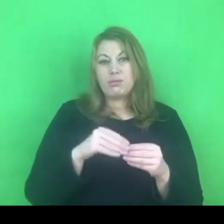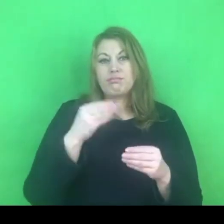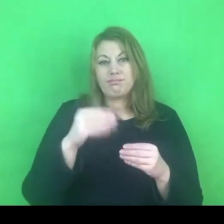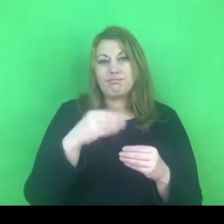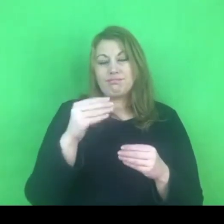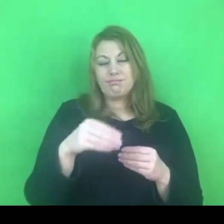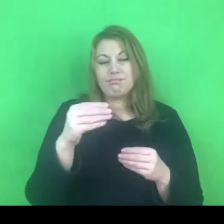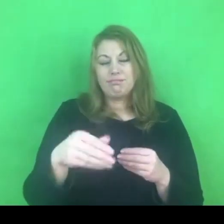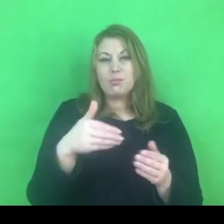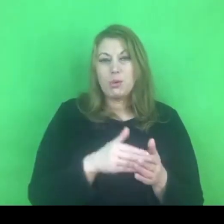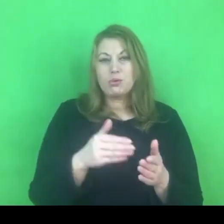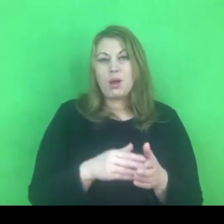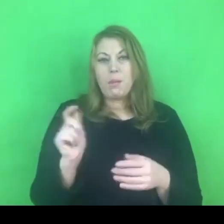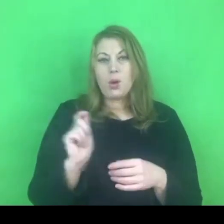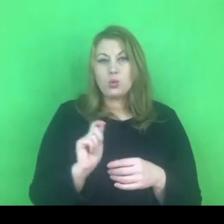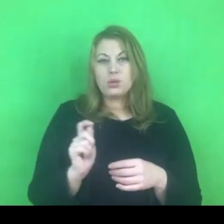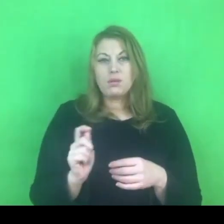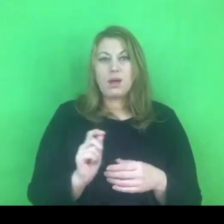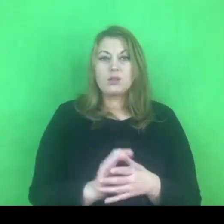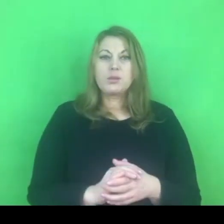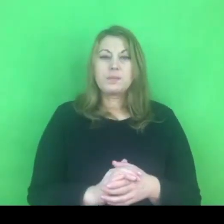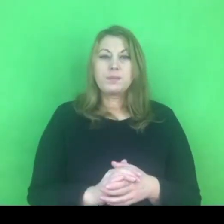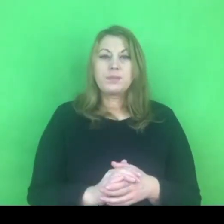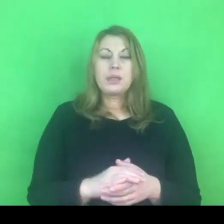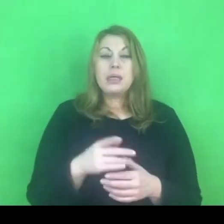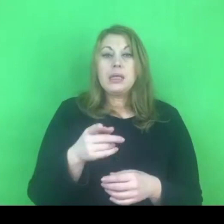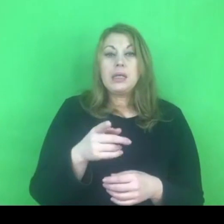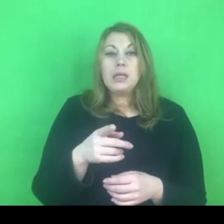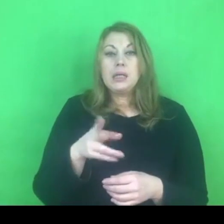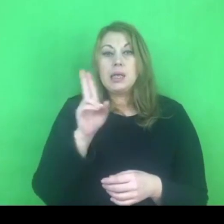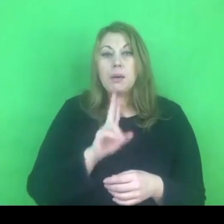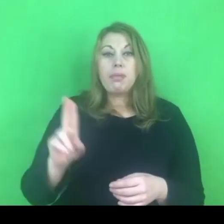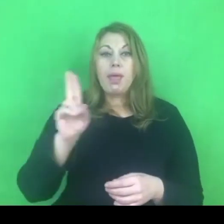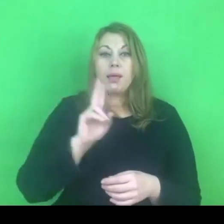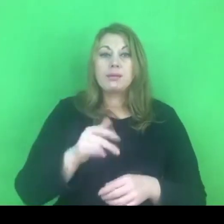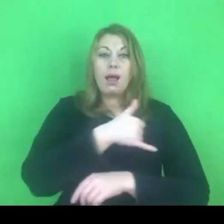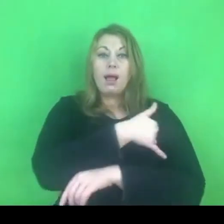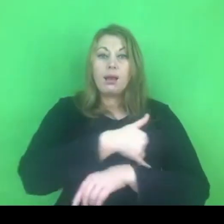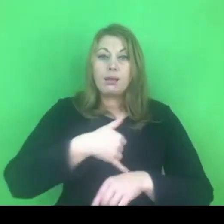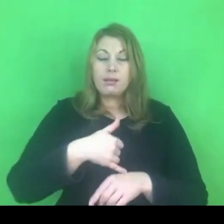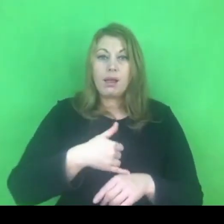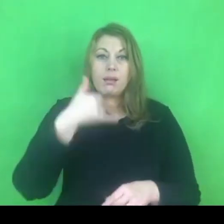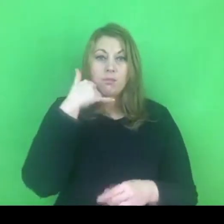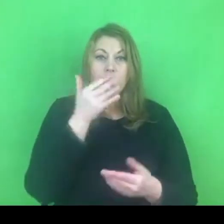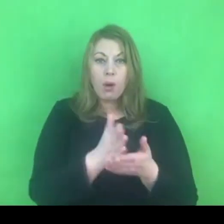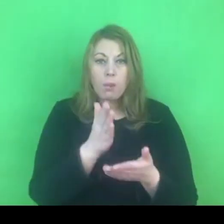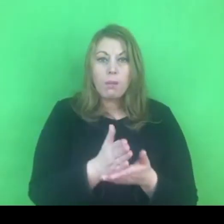My w Niebieskiej Linii stosujemy te rozwiązania na coraz szerszą skalę.